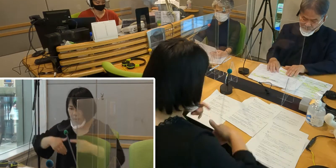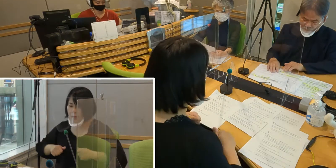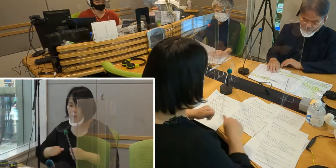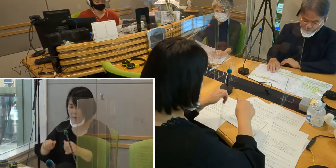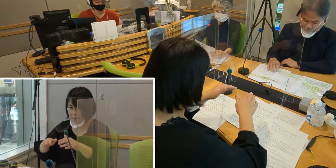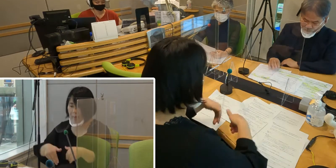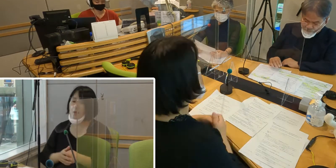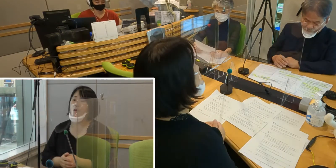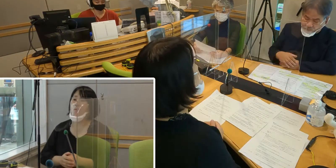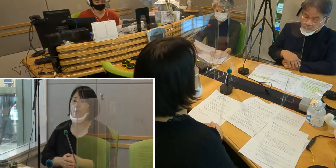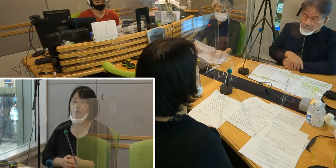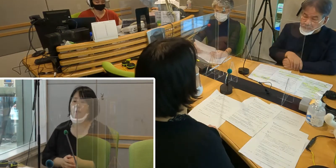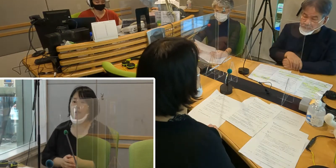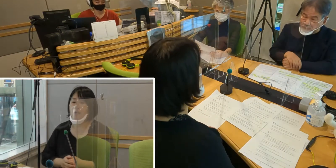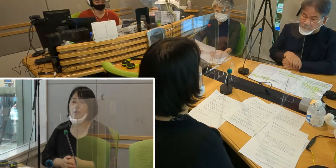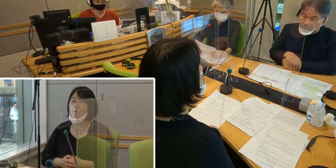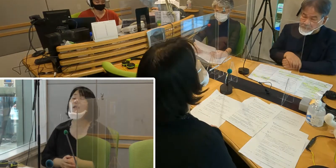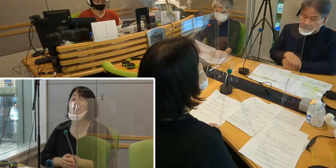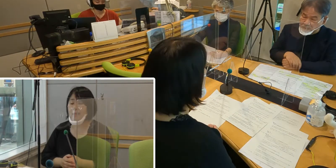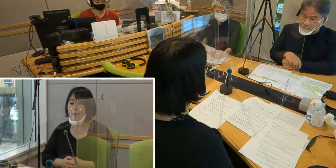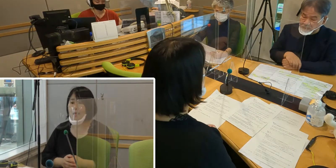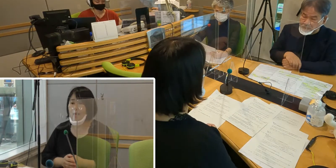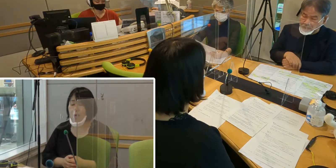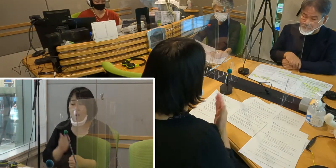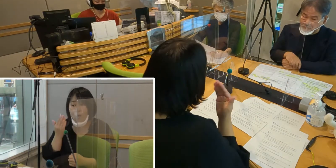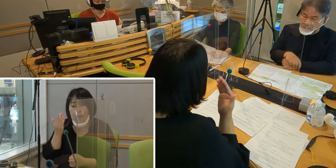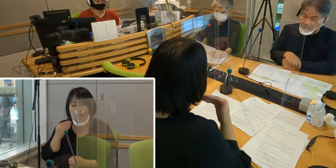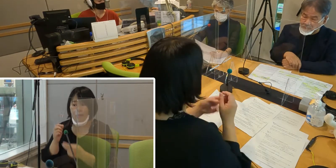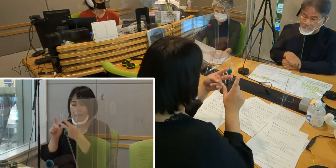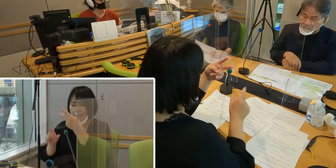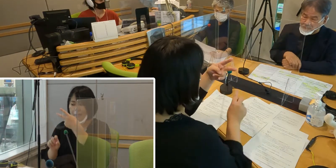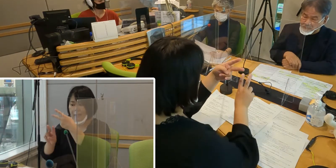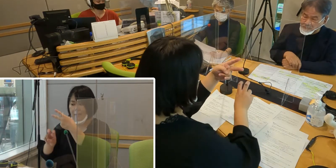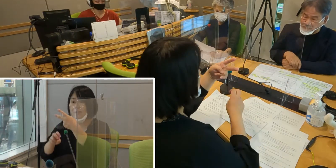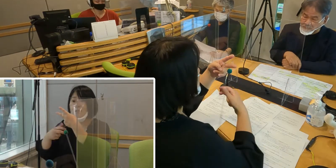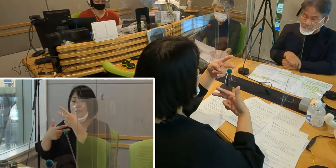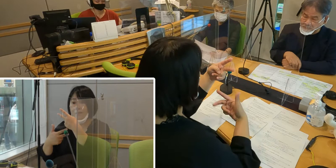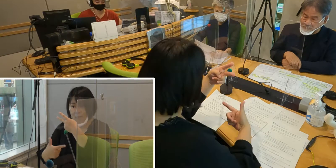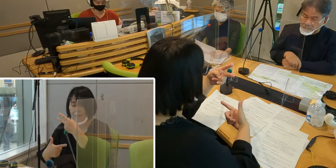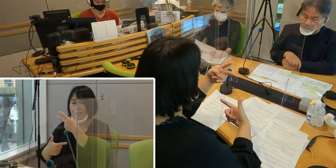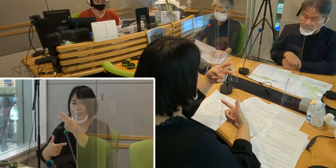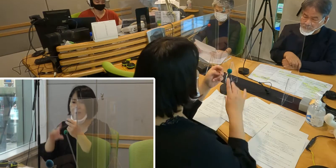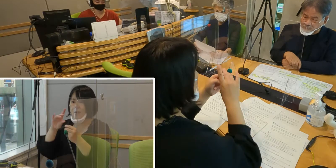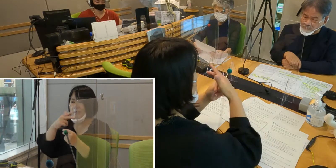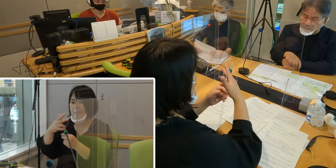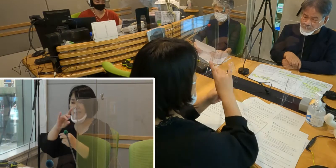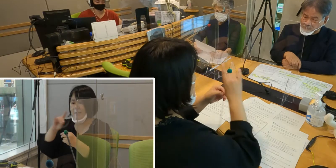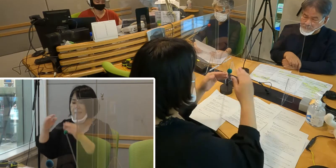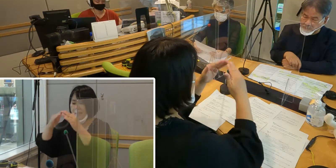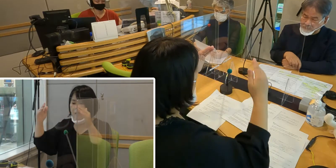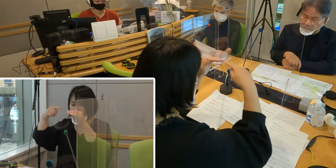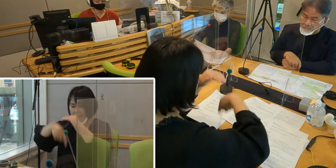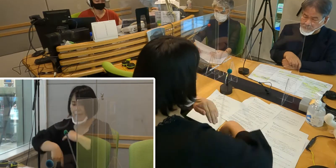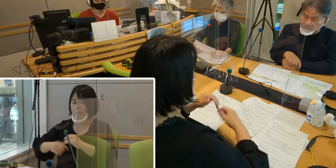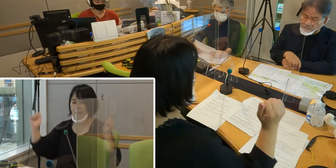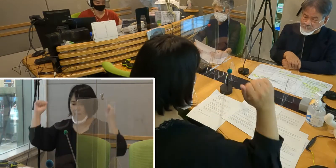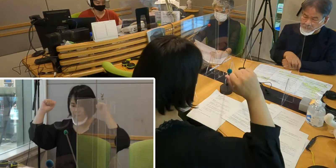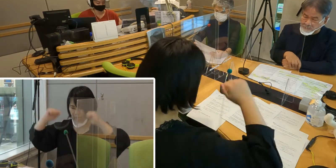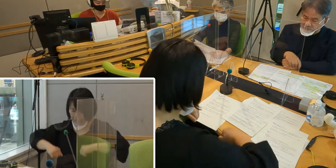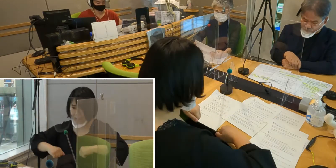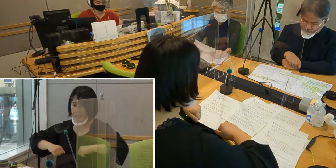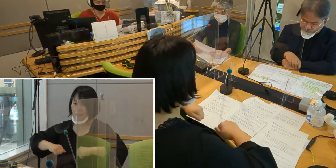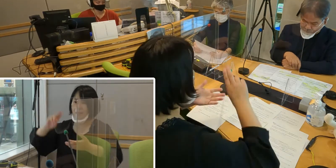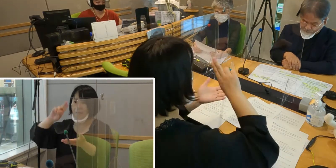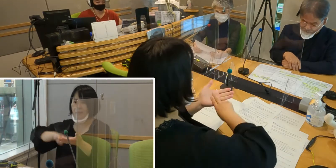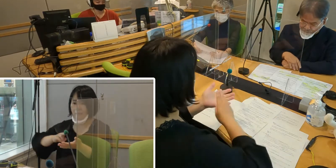そしていよいよ今年の2月26日の市議会にて採択されて、 条例が制定されました。